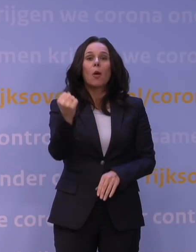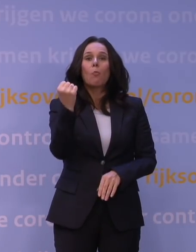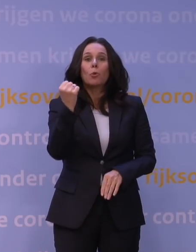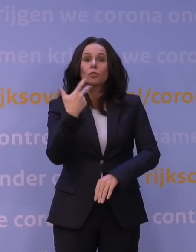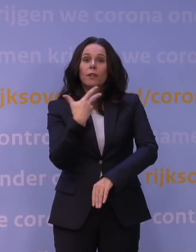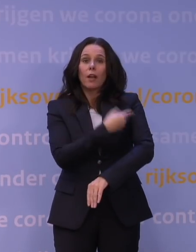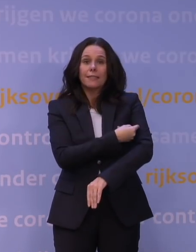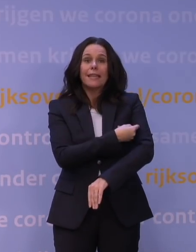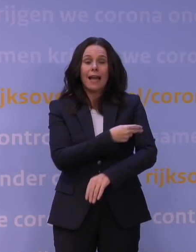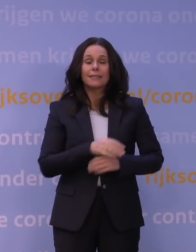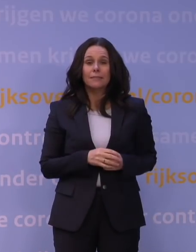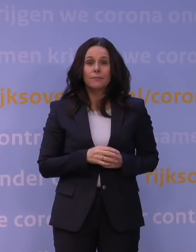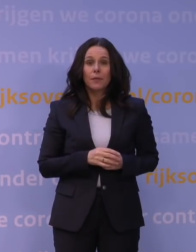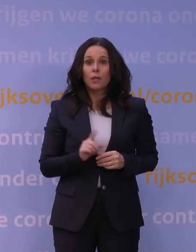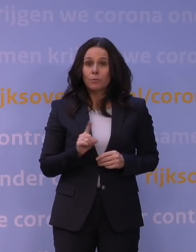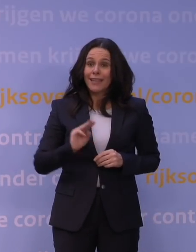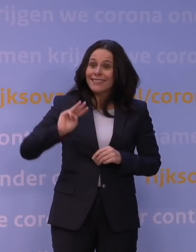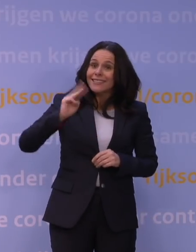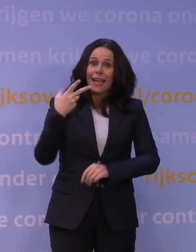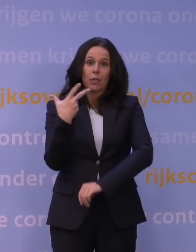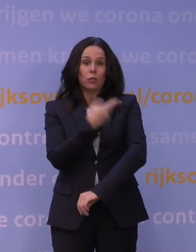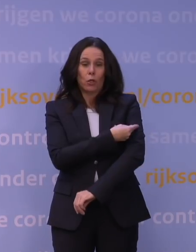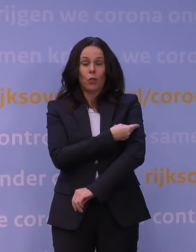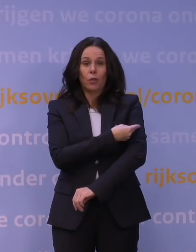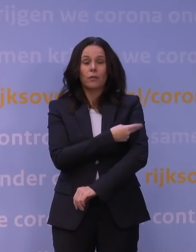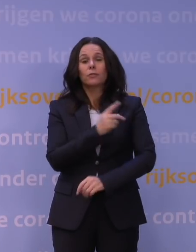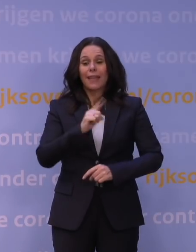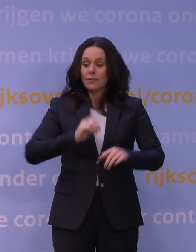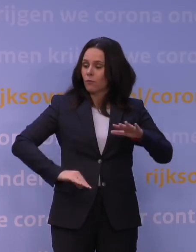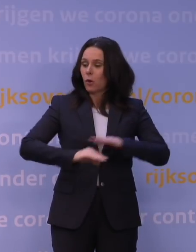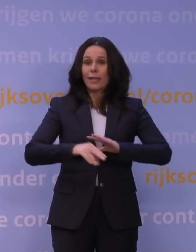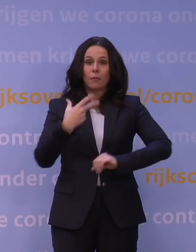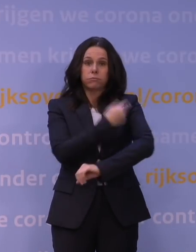dus het geven van een derde vaccinatie, na een volledige vaccinatiereeks van twee,